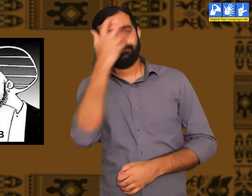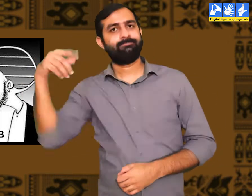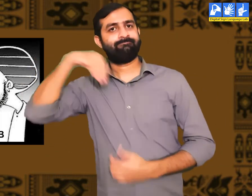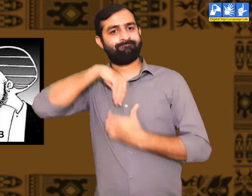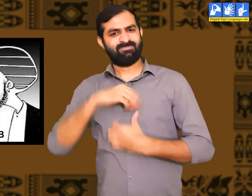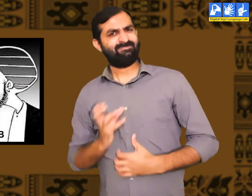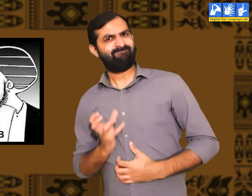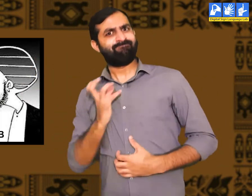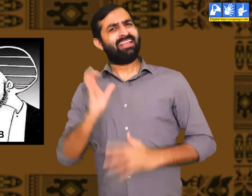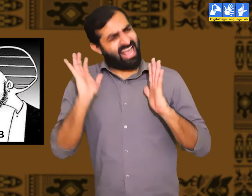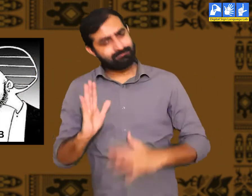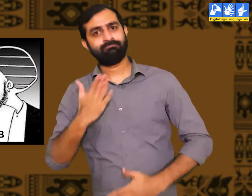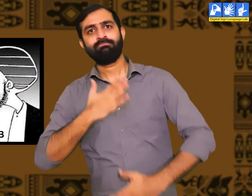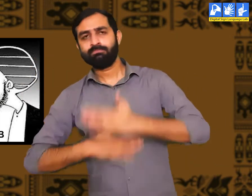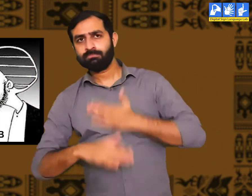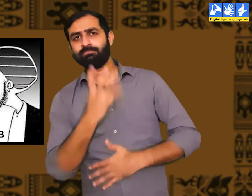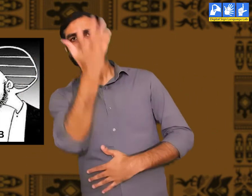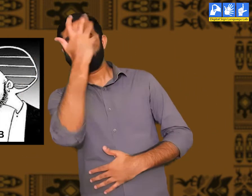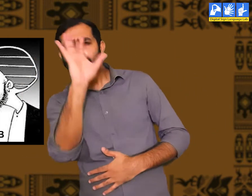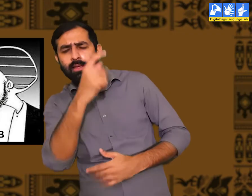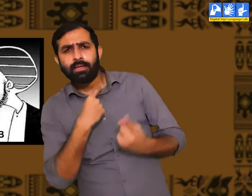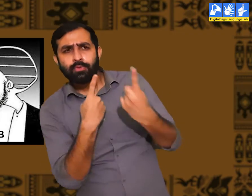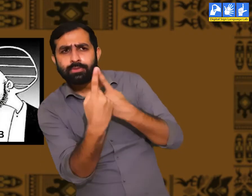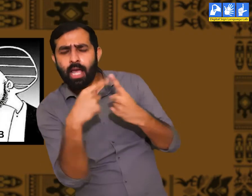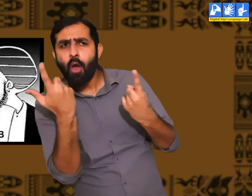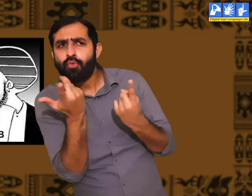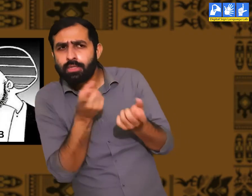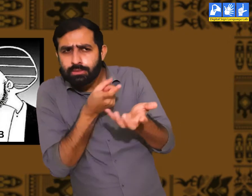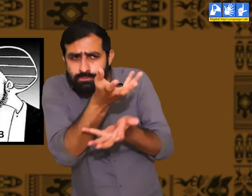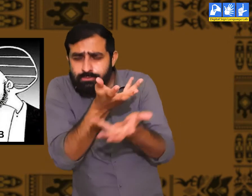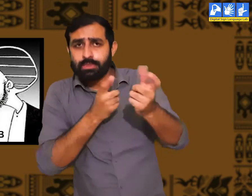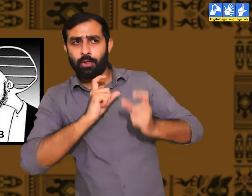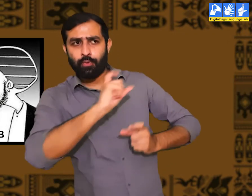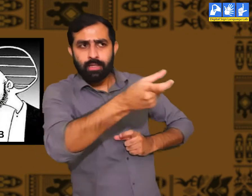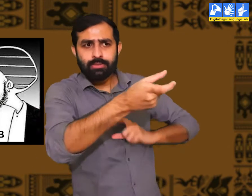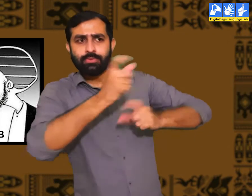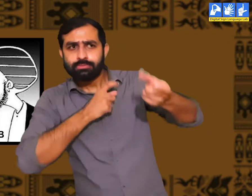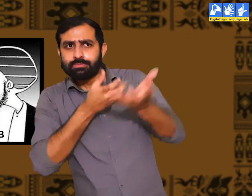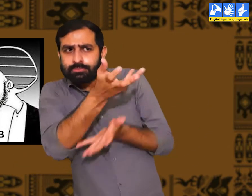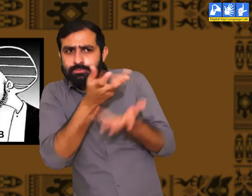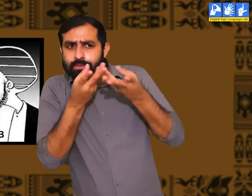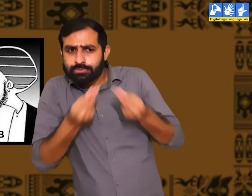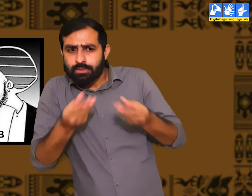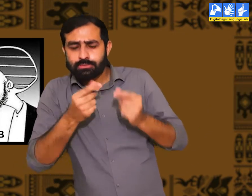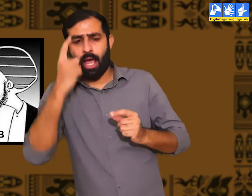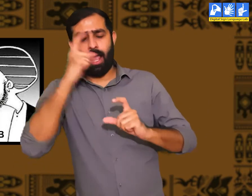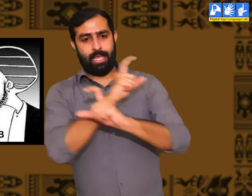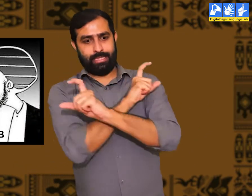तो वे अपनी बातों को विनम्रता पूर्वक दूसरों के सामने रखतें हैं। और बड़े ही समझदारी से समस्याओं को सुलझातें हैं।